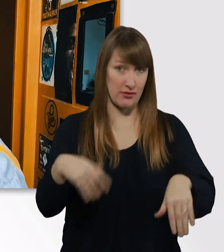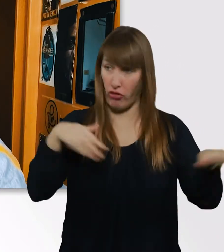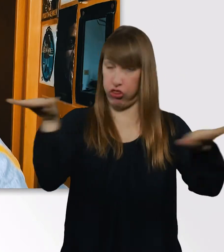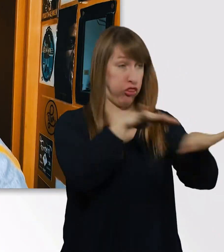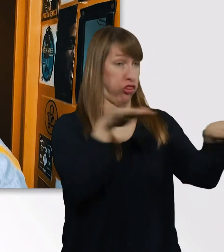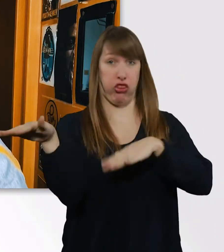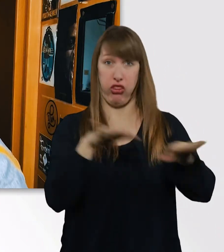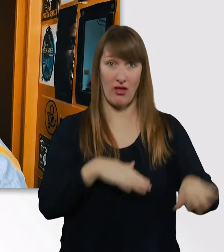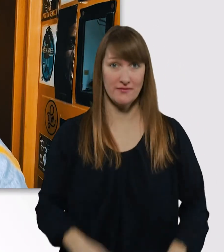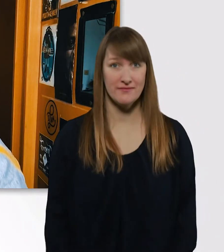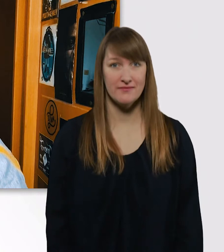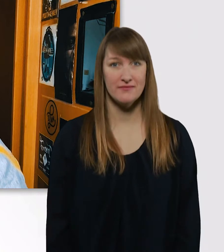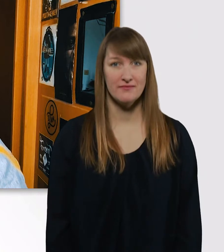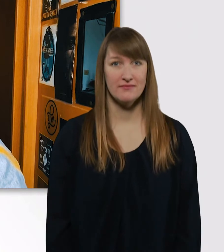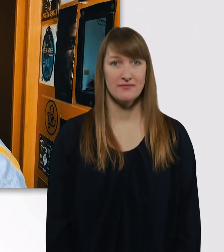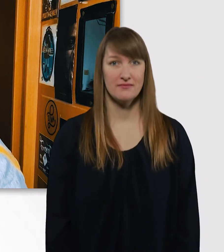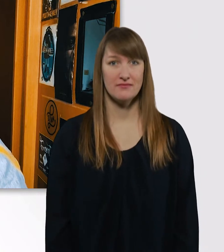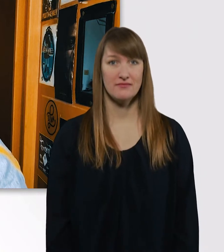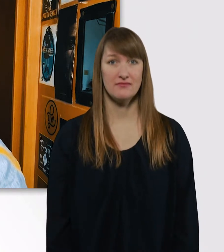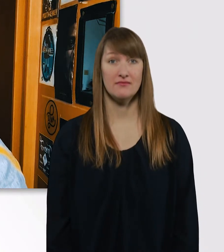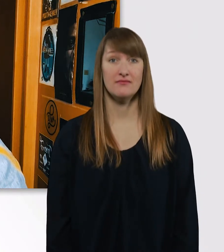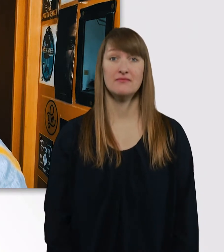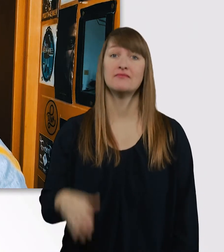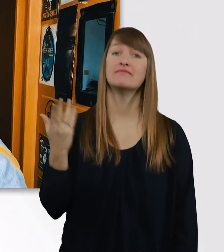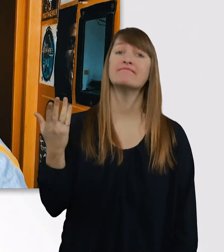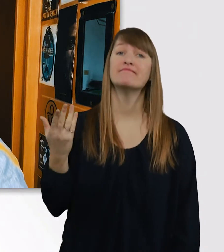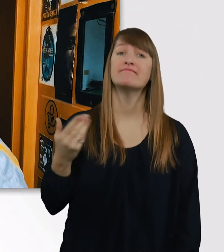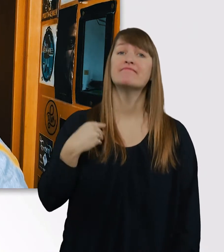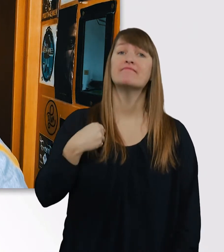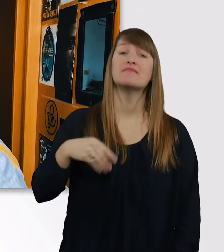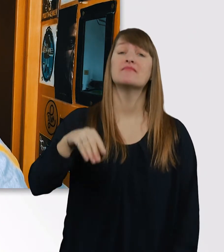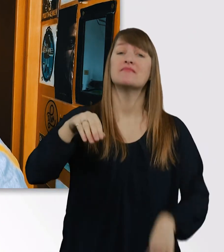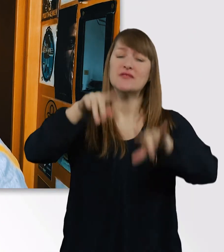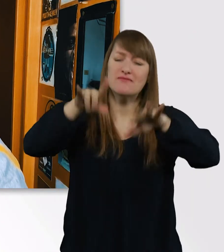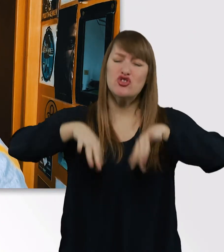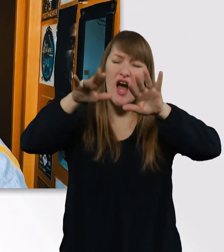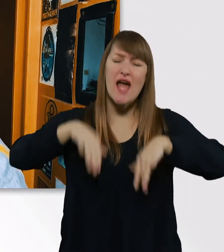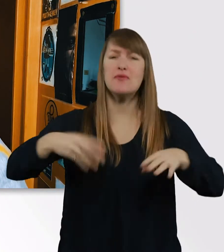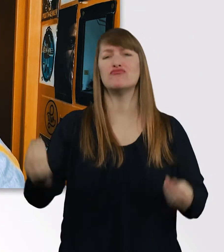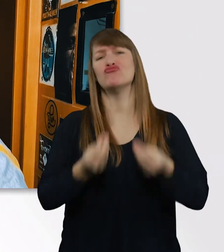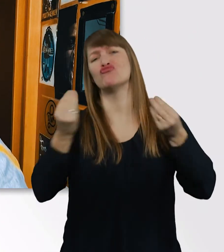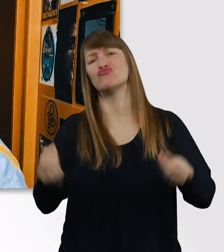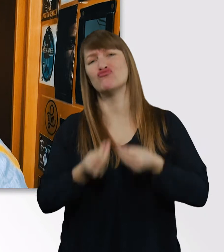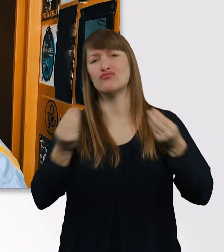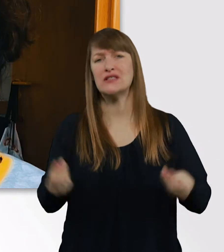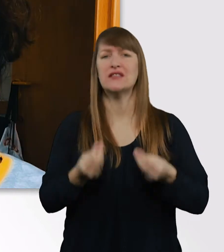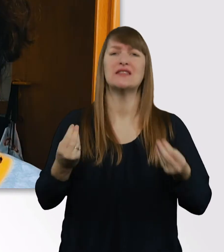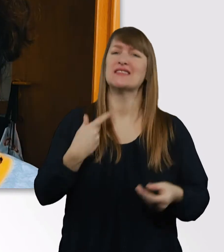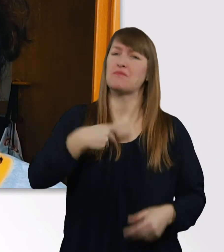Ich war noch nie eine besonders gut Schreiberin. Das macht mir irgendwie noch mehr Bammel vor der Bachelorarbeit,